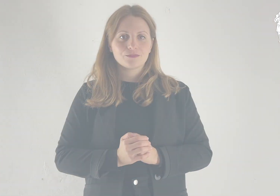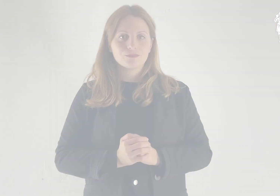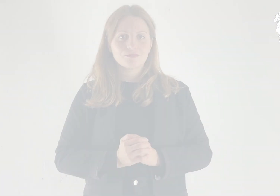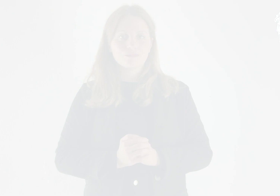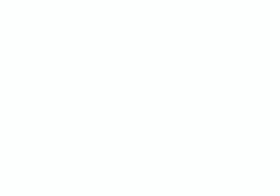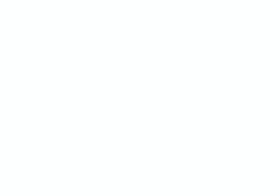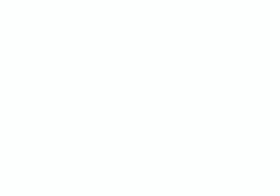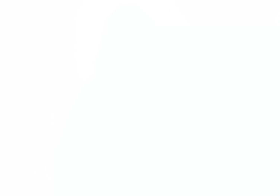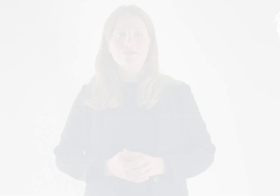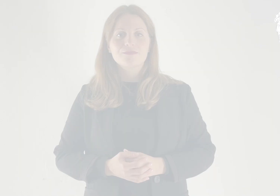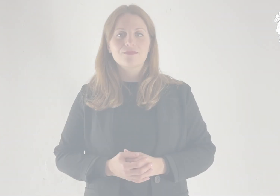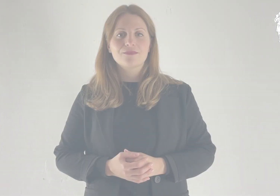Salmo Responsoriale